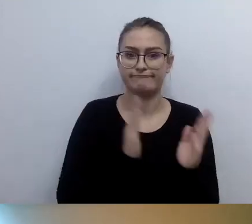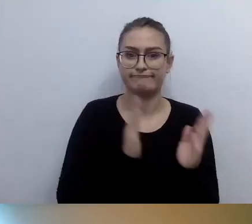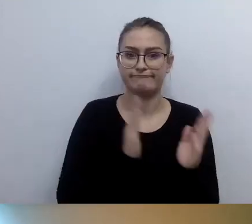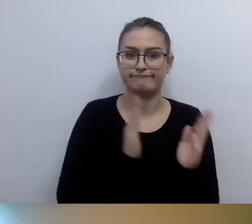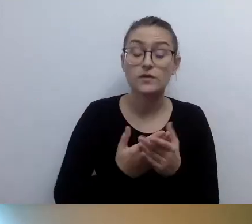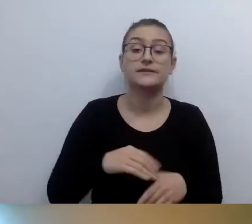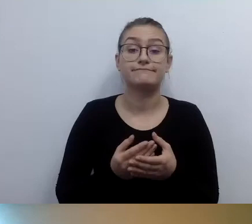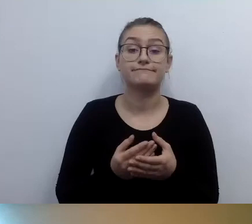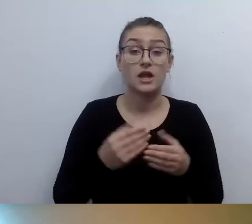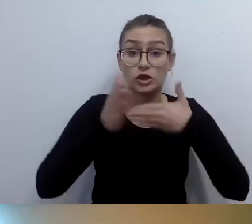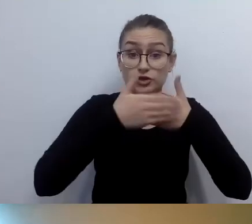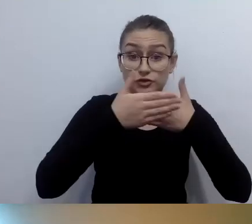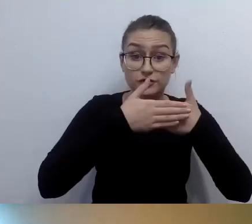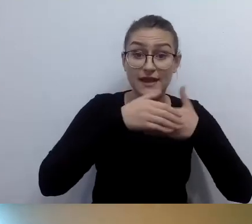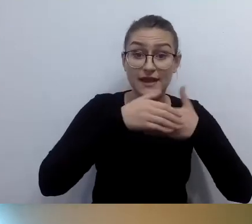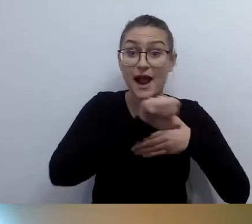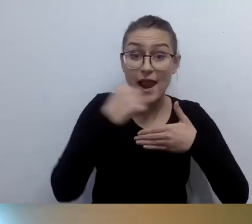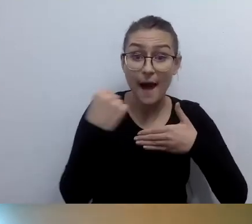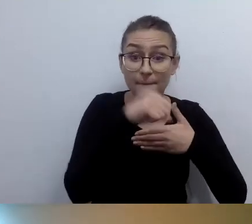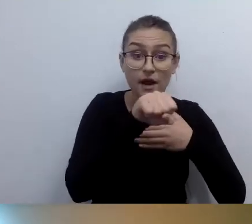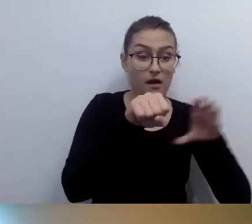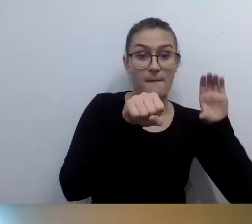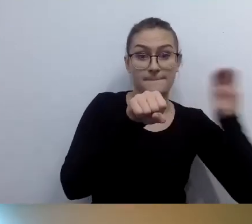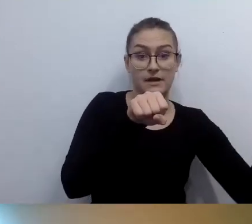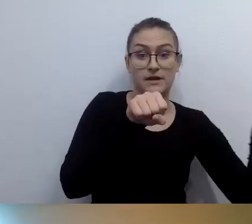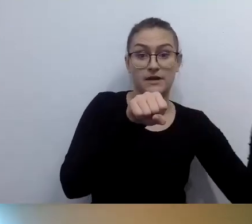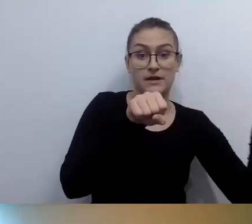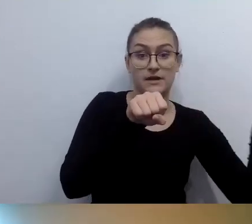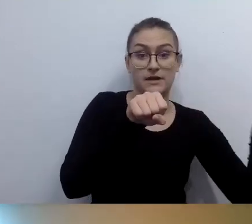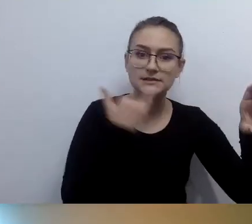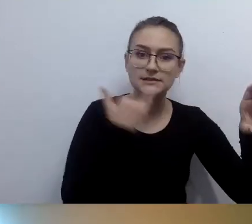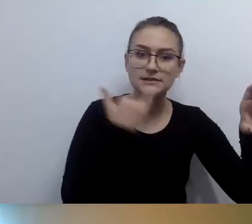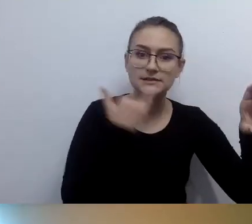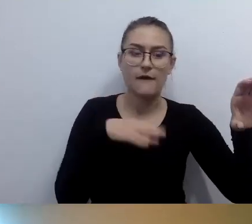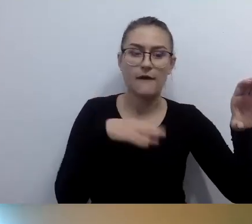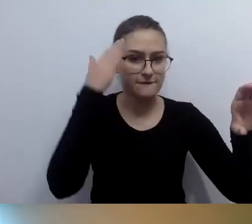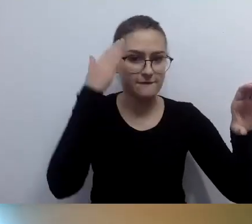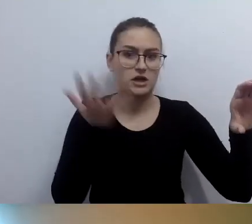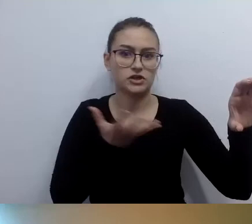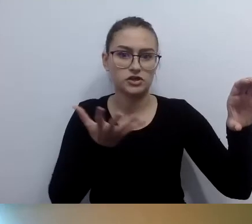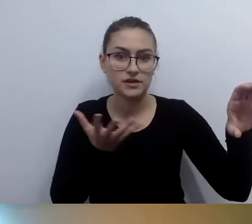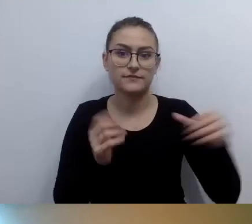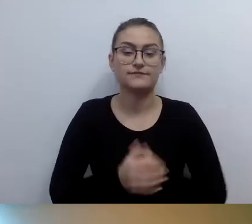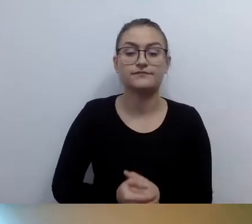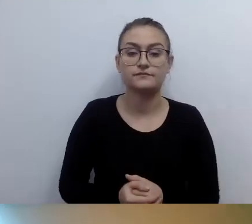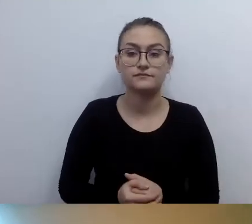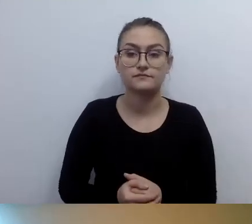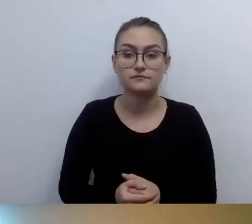Też nie za wysoko, żeby dało radę swobodnie czytać. Brajl będzie na pewno powieszony w pionie.